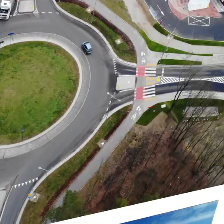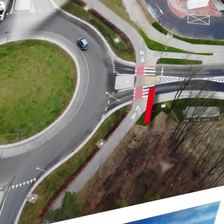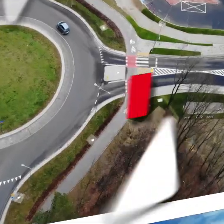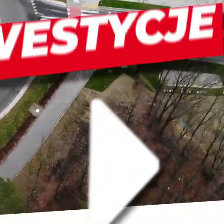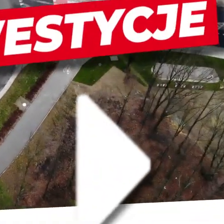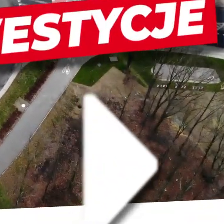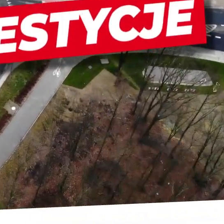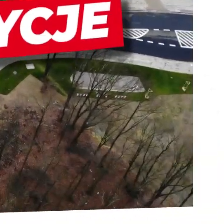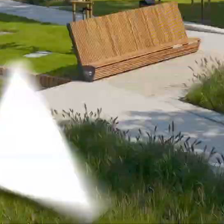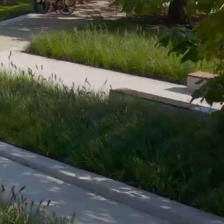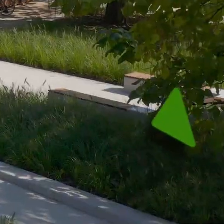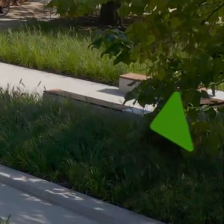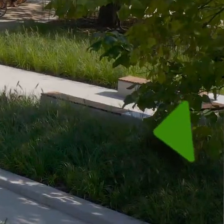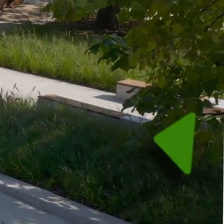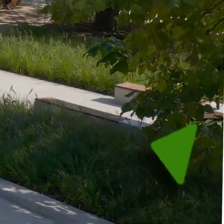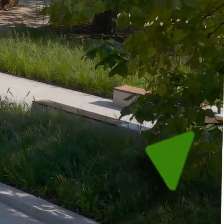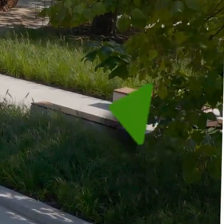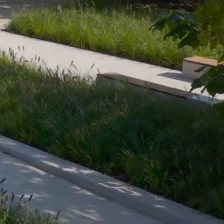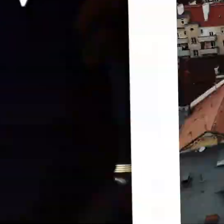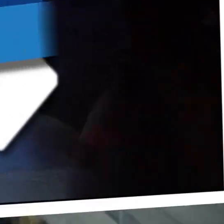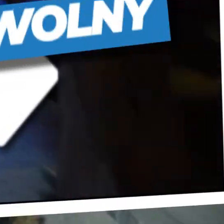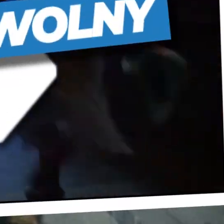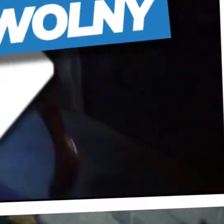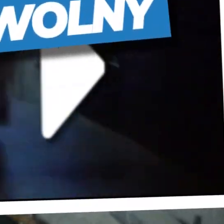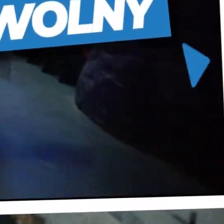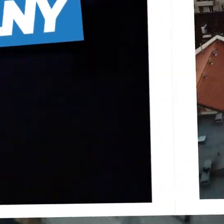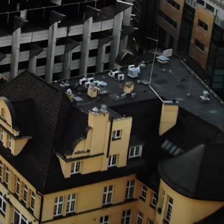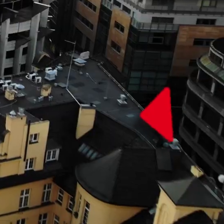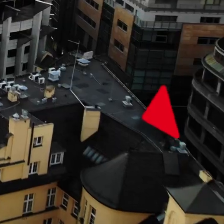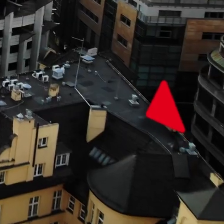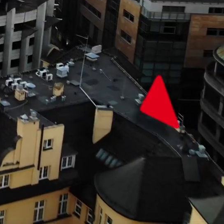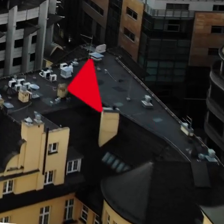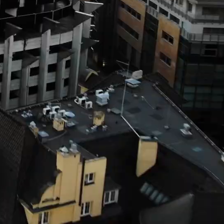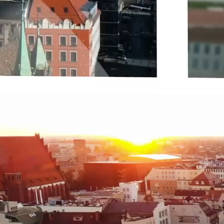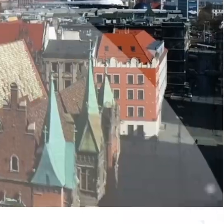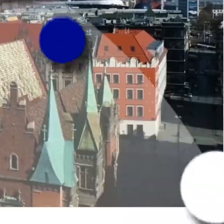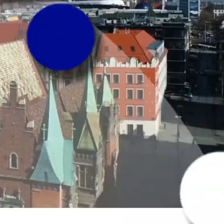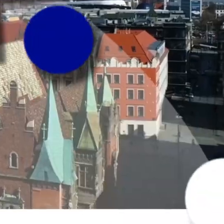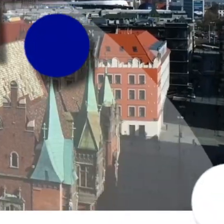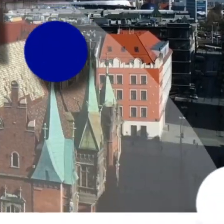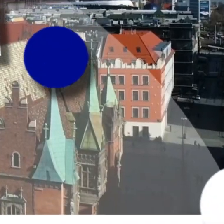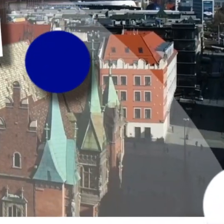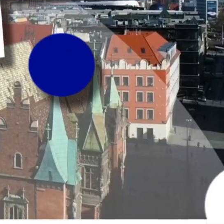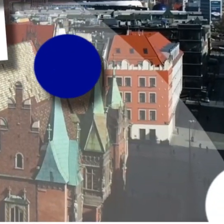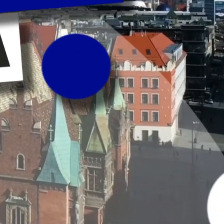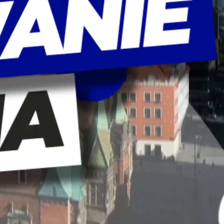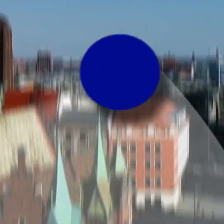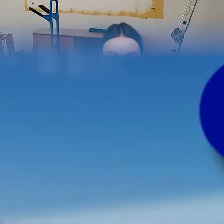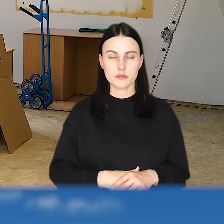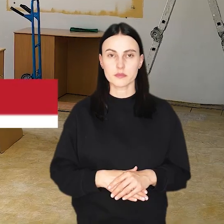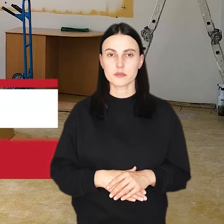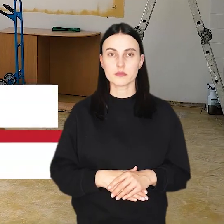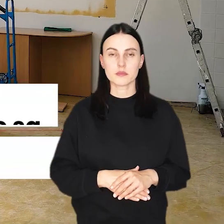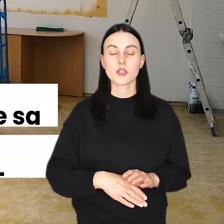(dynamiczna muzyka i odgłosy miasta)